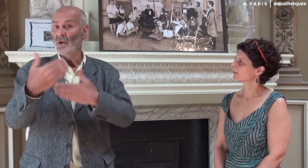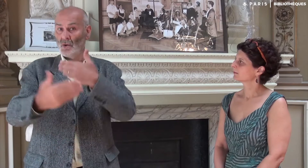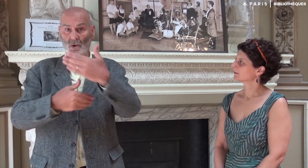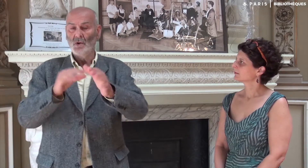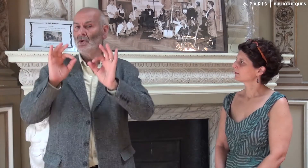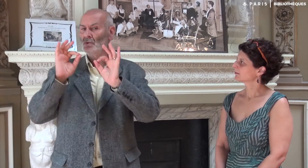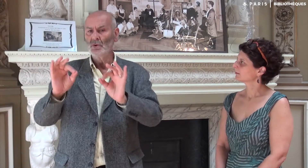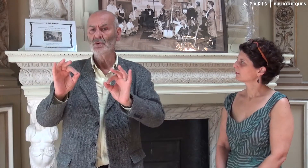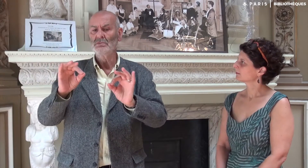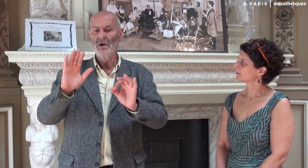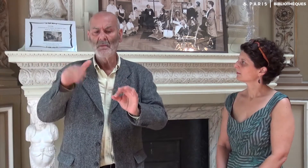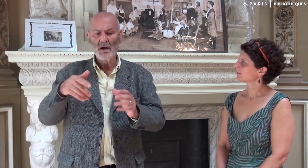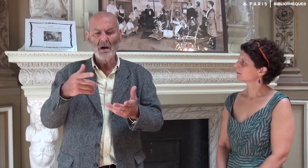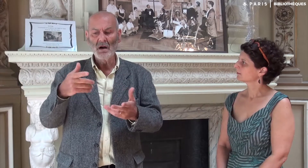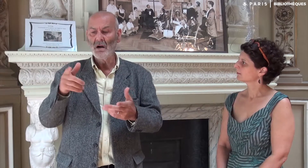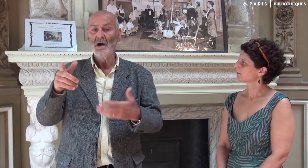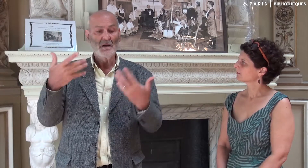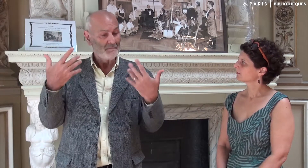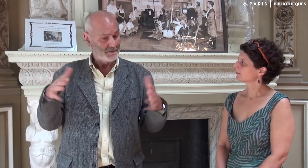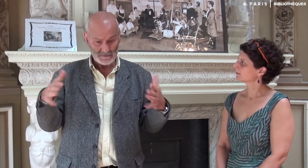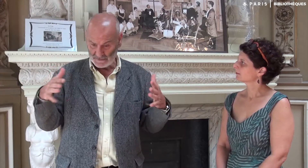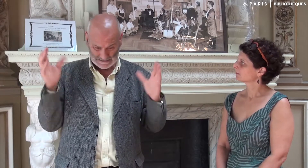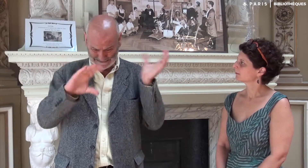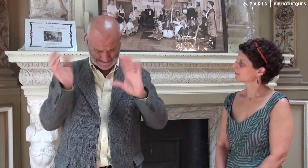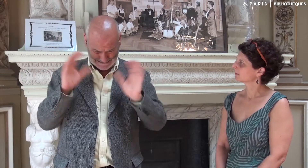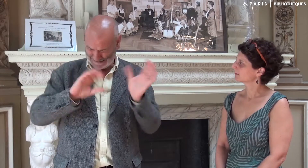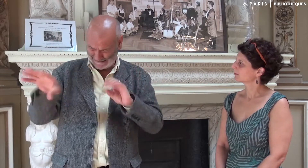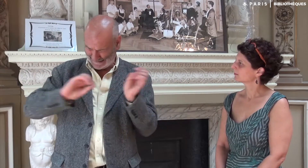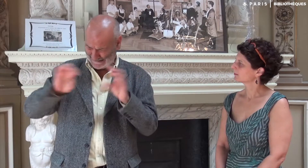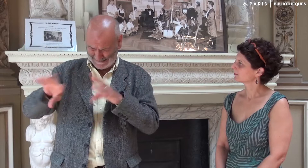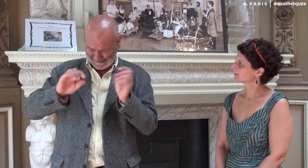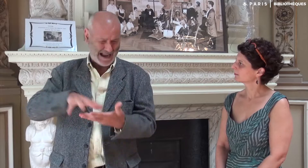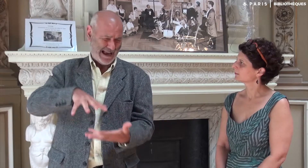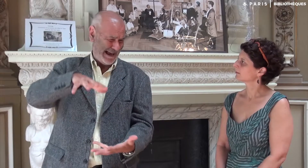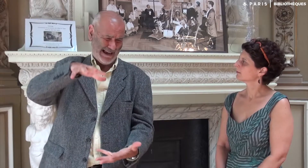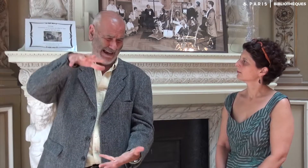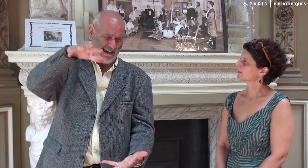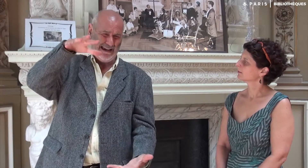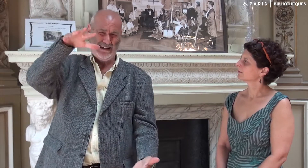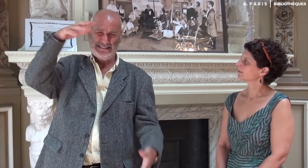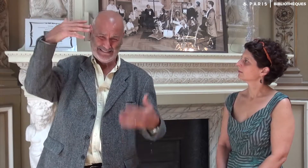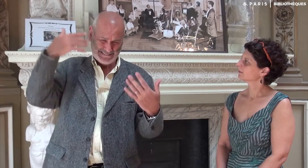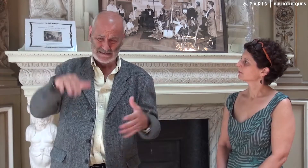Et puis tout cet énorme travail a été terminé.